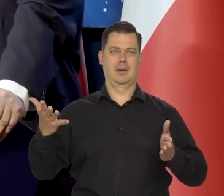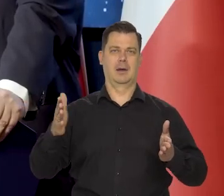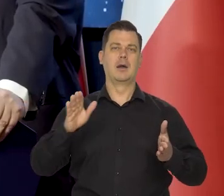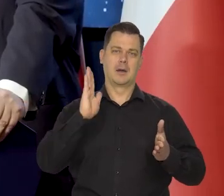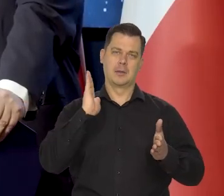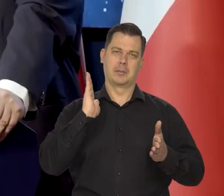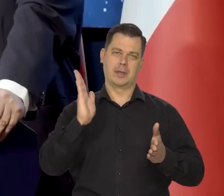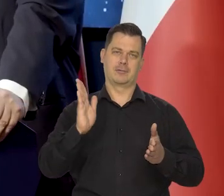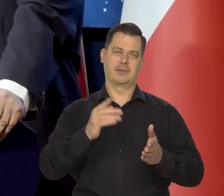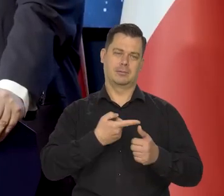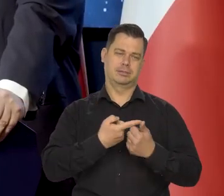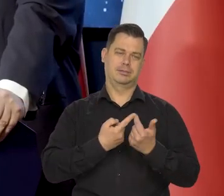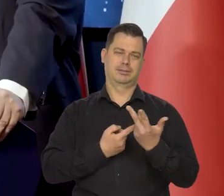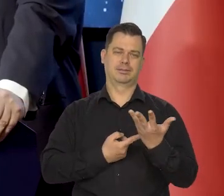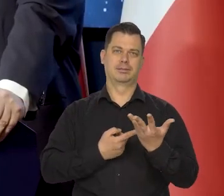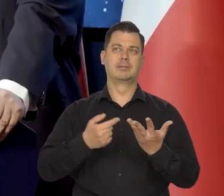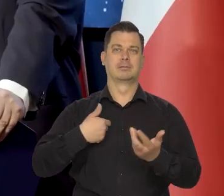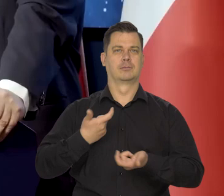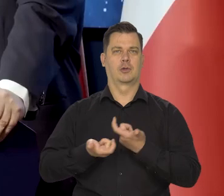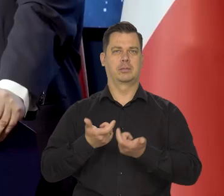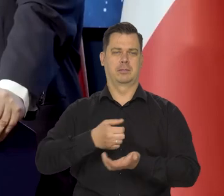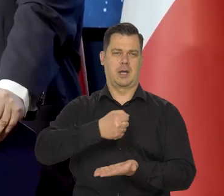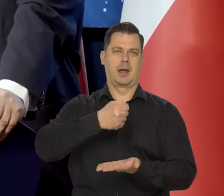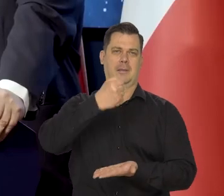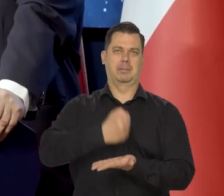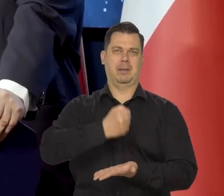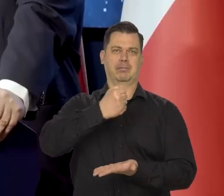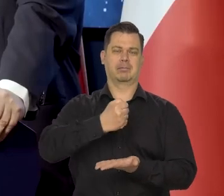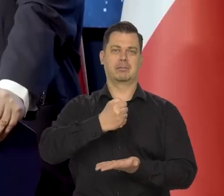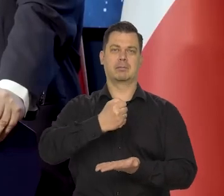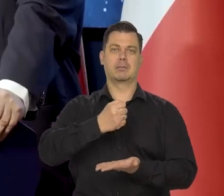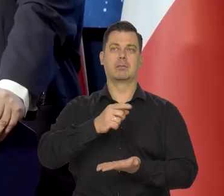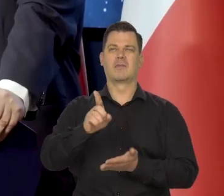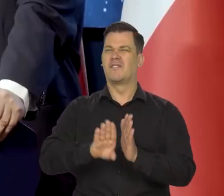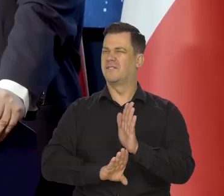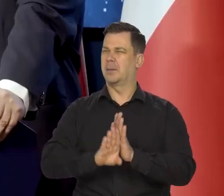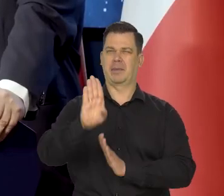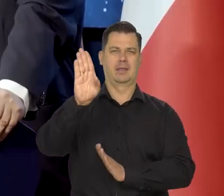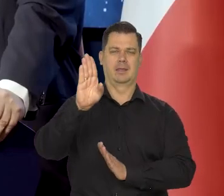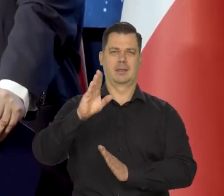bo już wybiliśmy wszystkie monety wybitnie ekonomiści polscy.